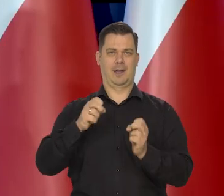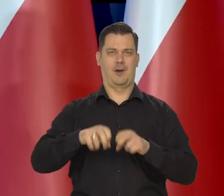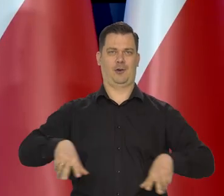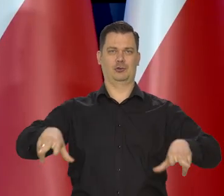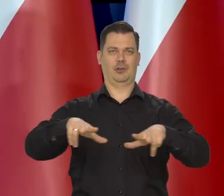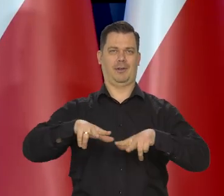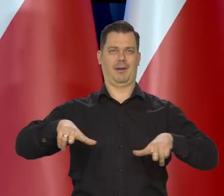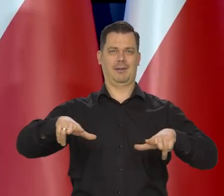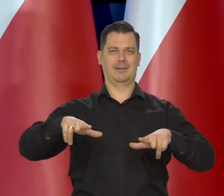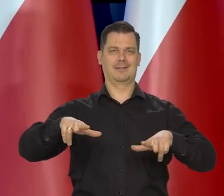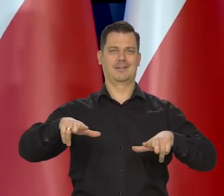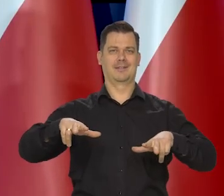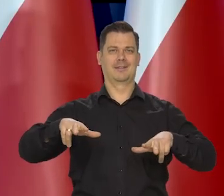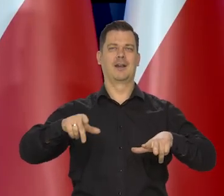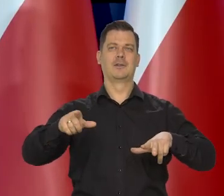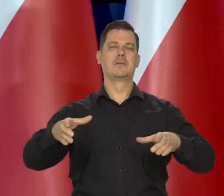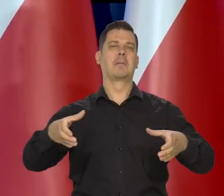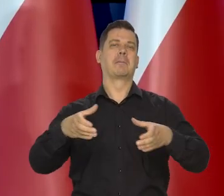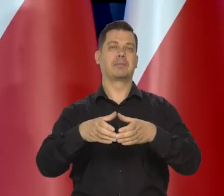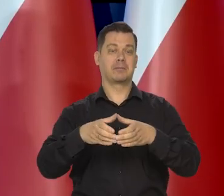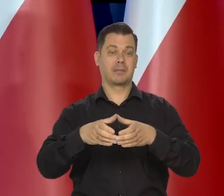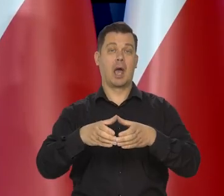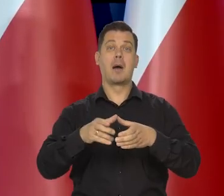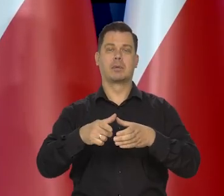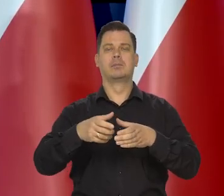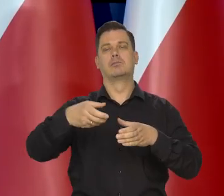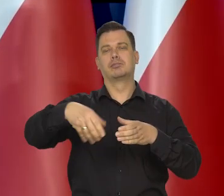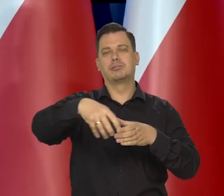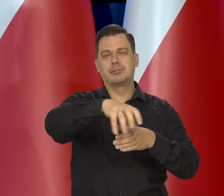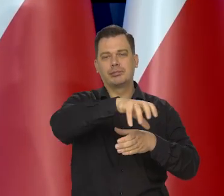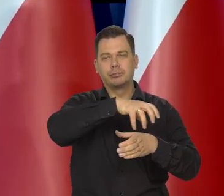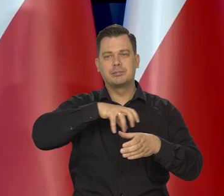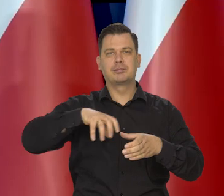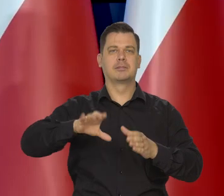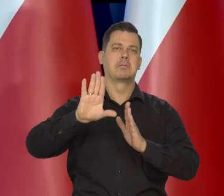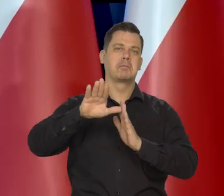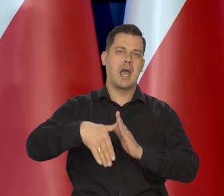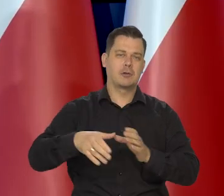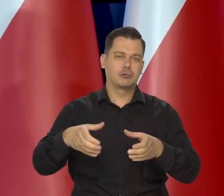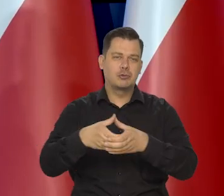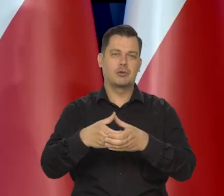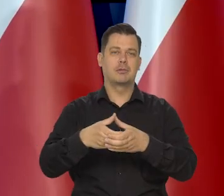Polska jest wielką rodziną. Mniejszą rodziną, potem są różne wspólnoty, są miasta,